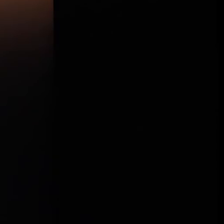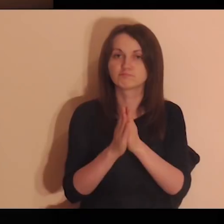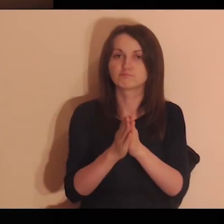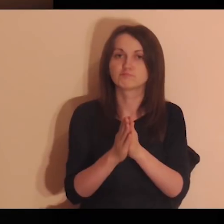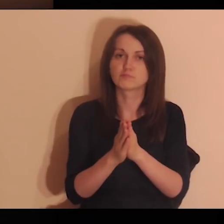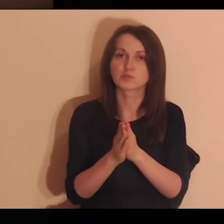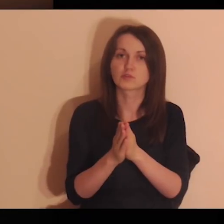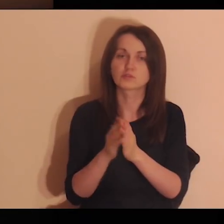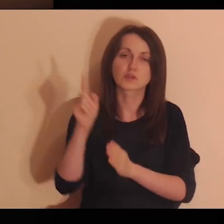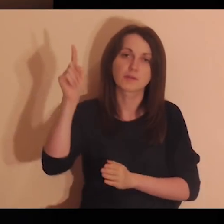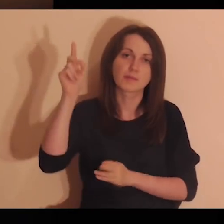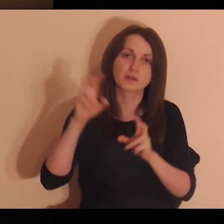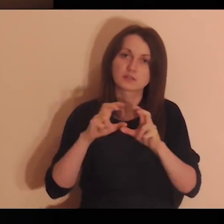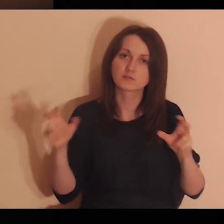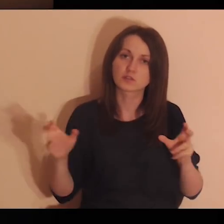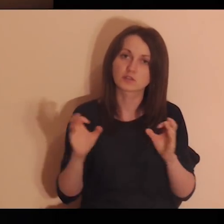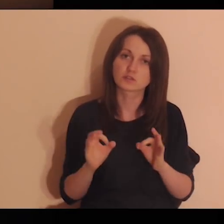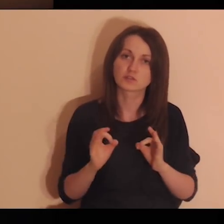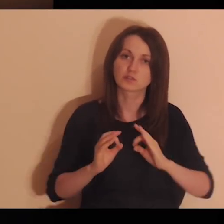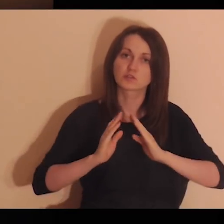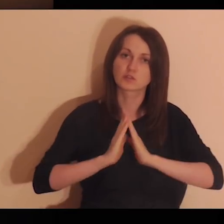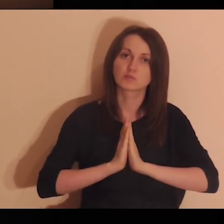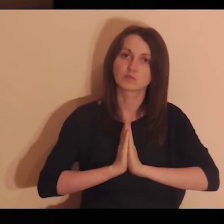Proszę Cię, Panie, w czasie dzisiejszej modlitwy,